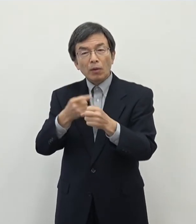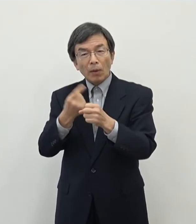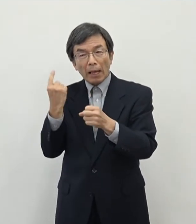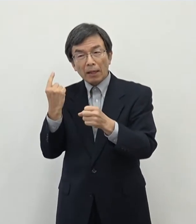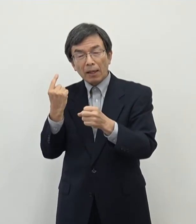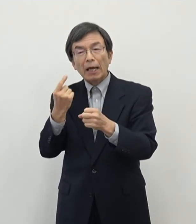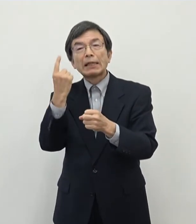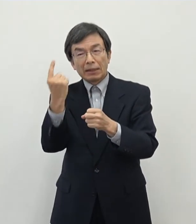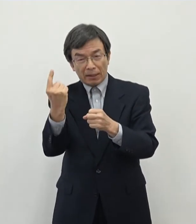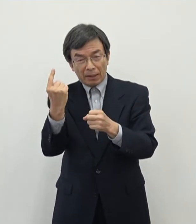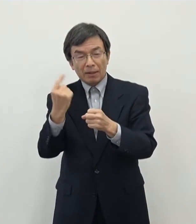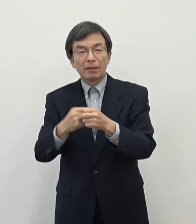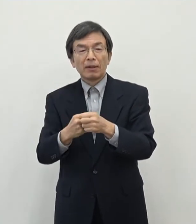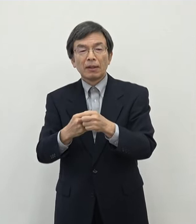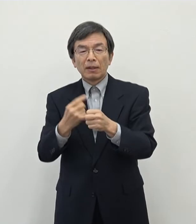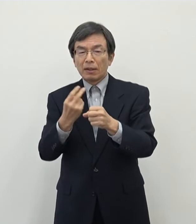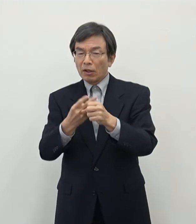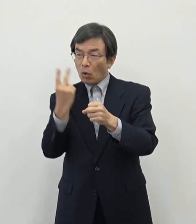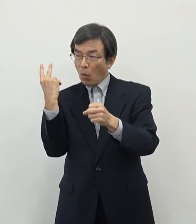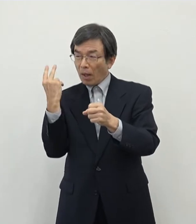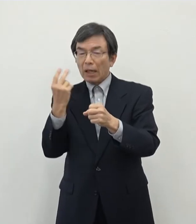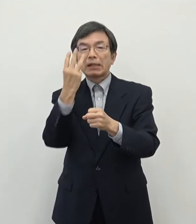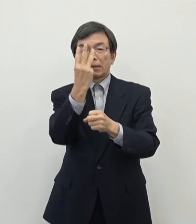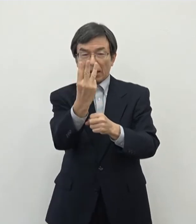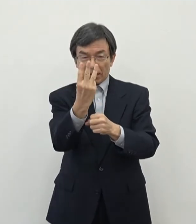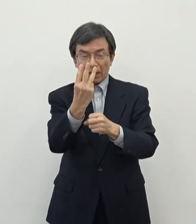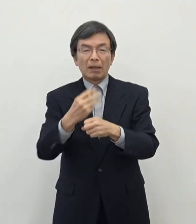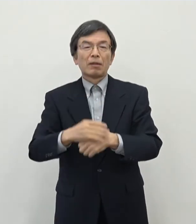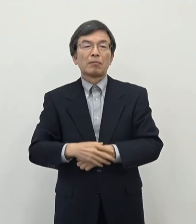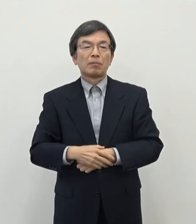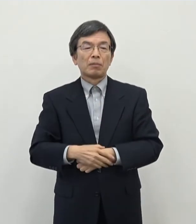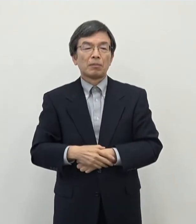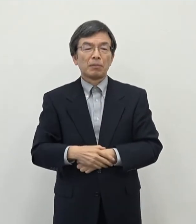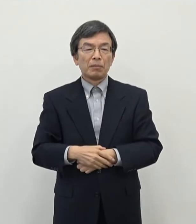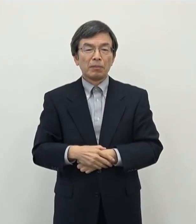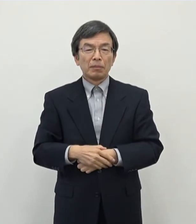昨年度でいうと1件ですね で一昨年度が3件ということで